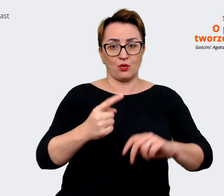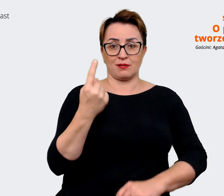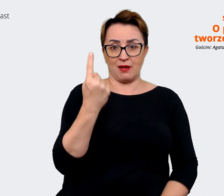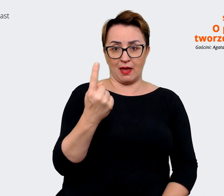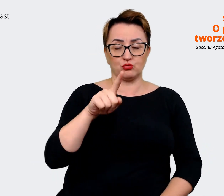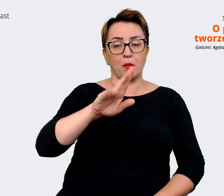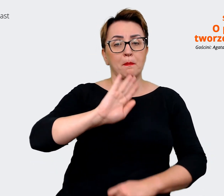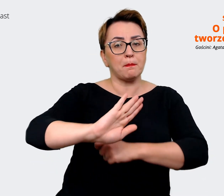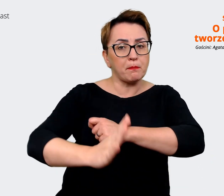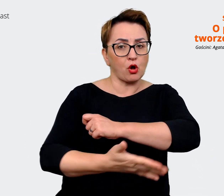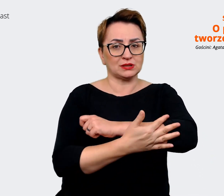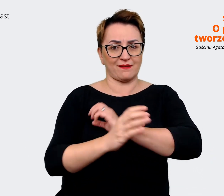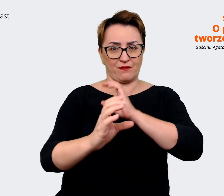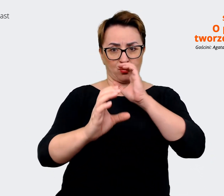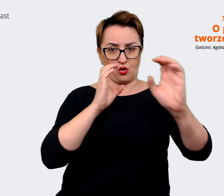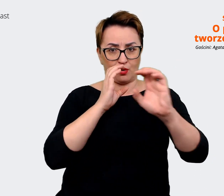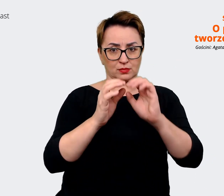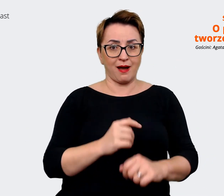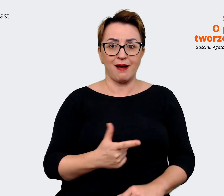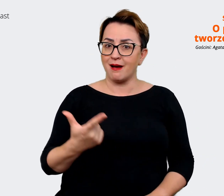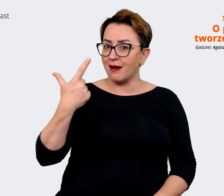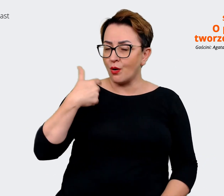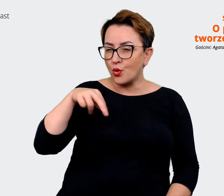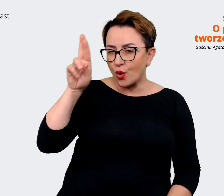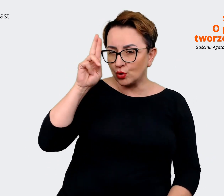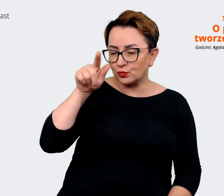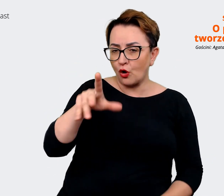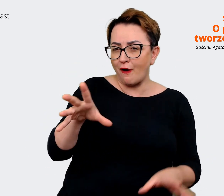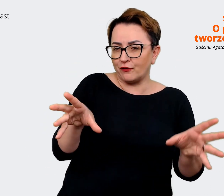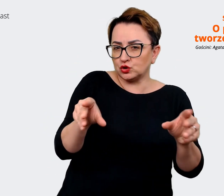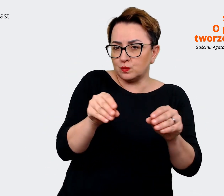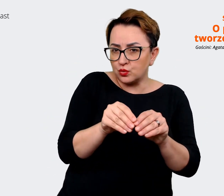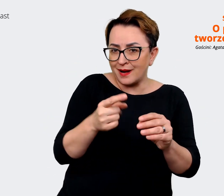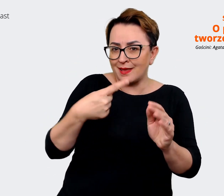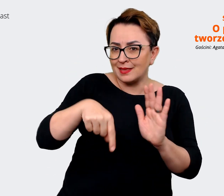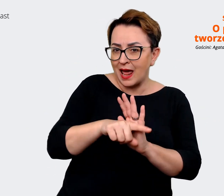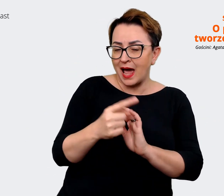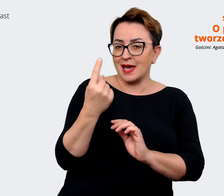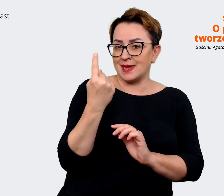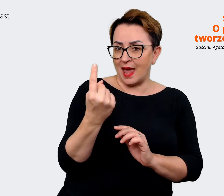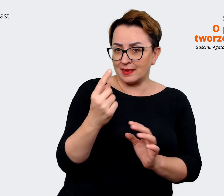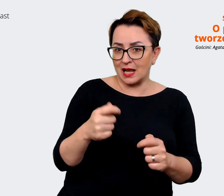co będzie wspólne dla jednej w sumie już spółki Allegro i Mall'u. Traktujmy się już